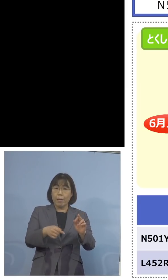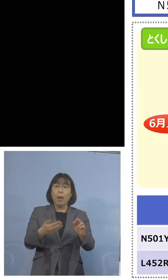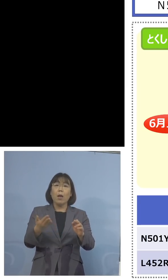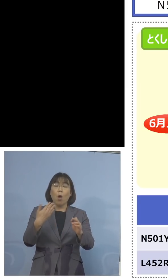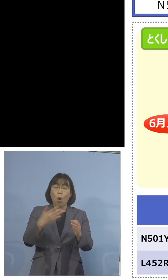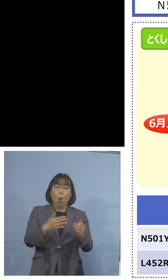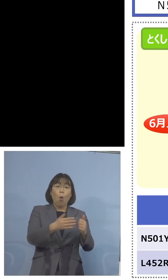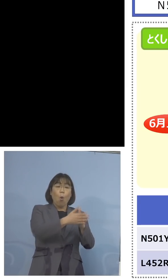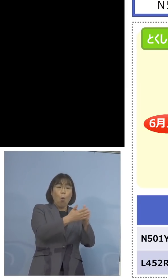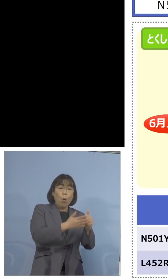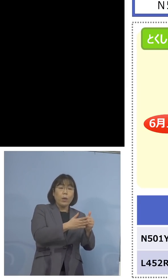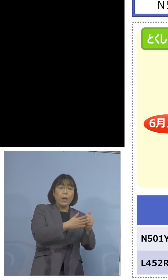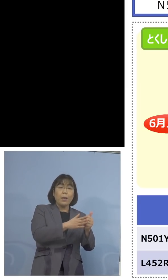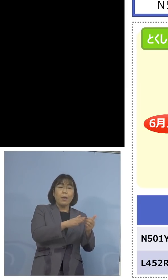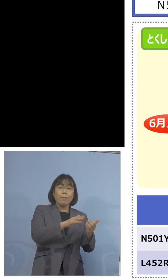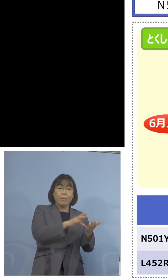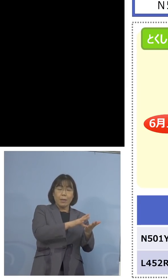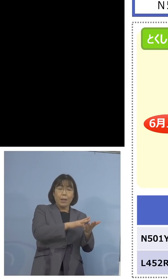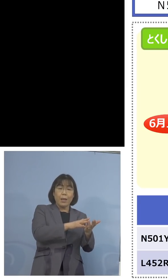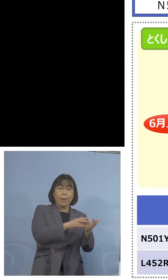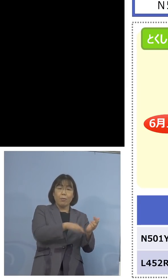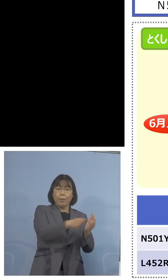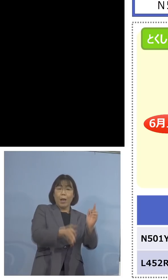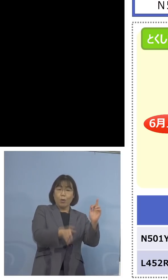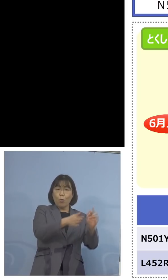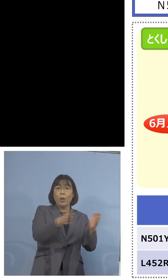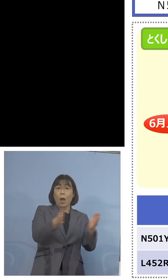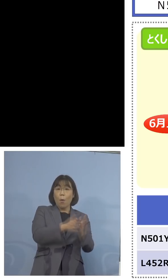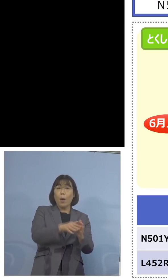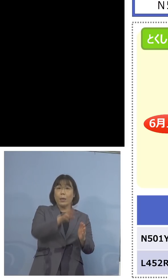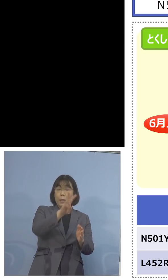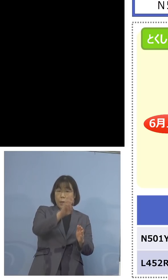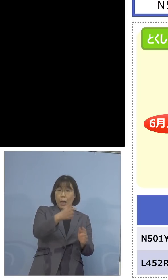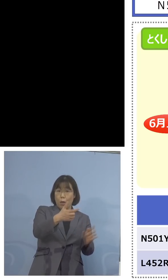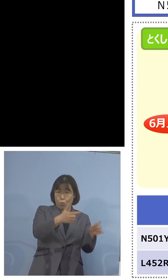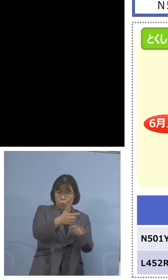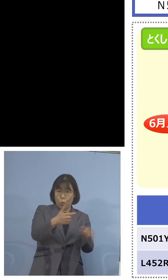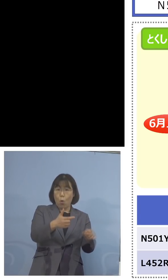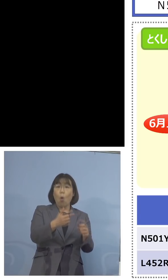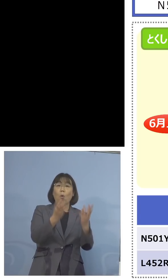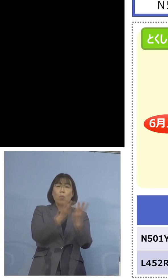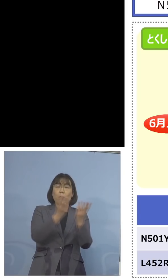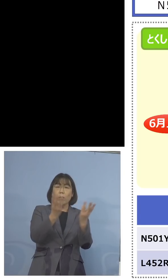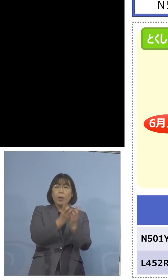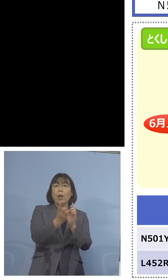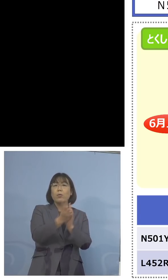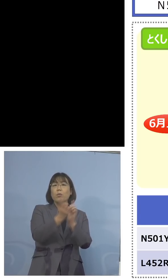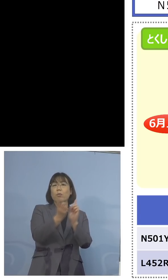120を加えて対応を充実しよう、こう 申し上げた時のご質問だったわけで